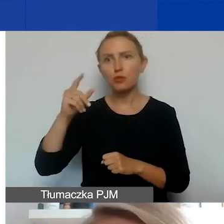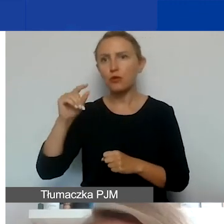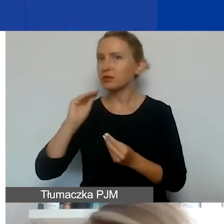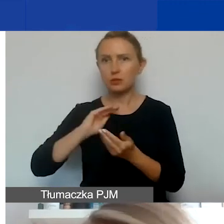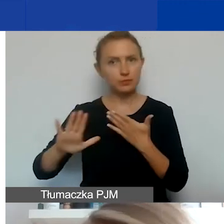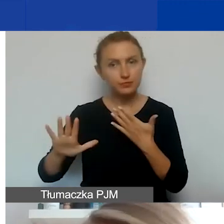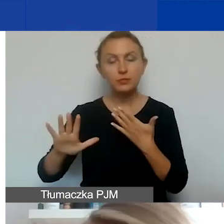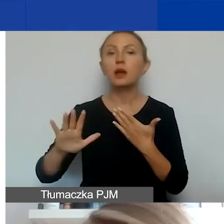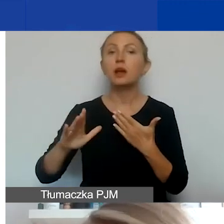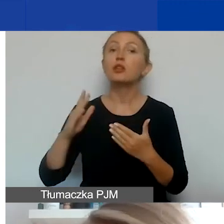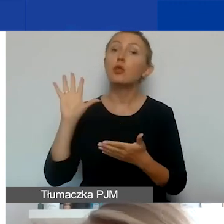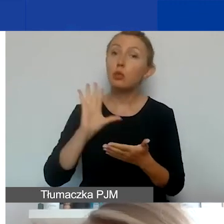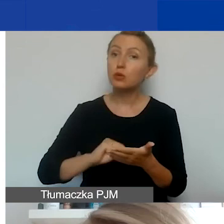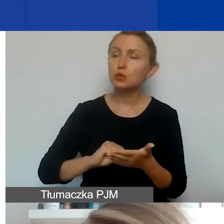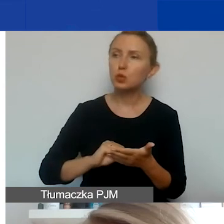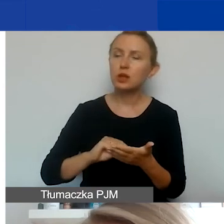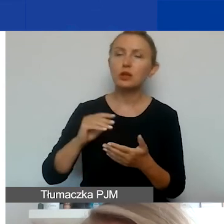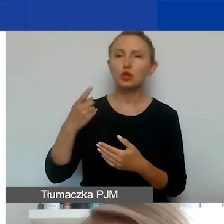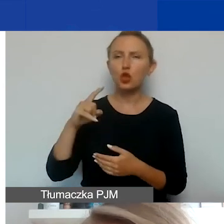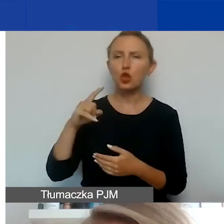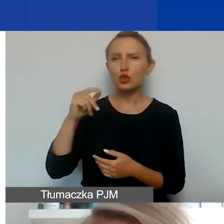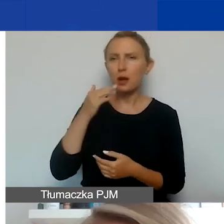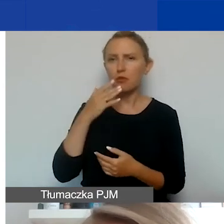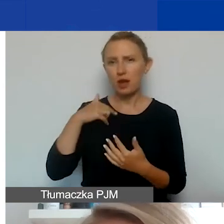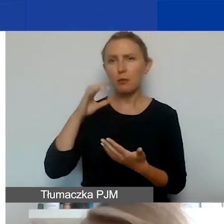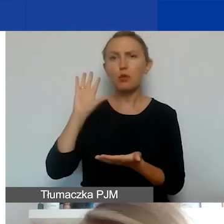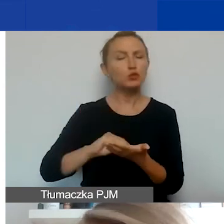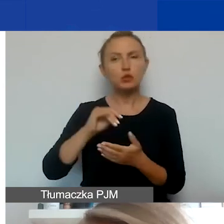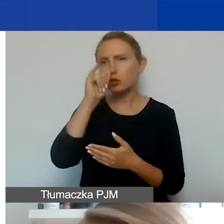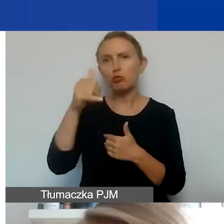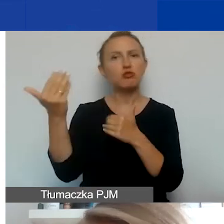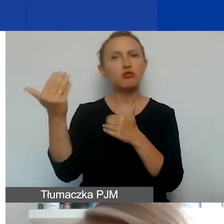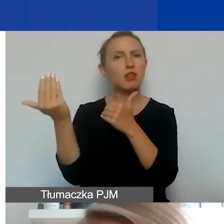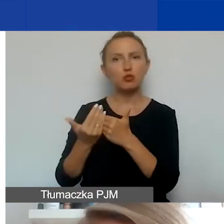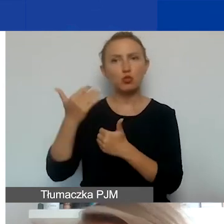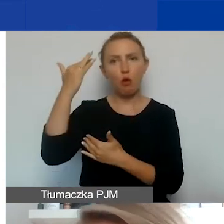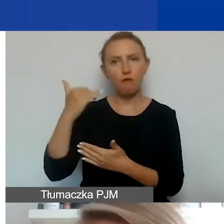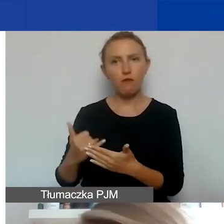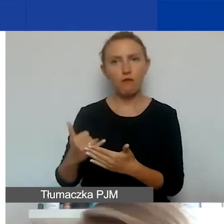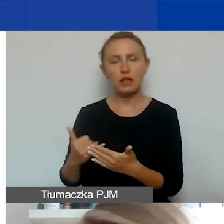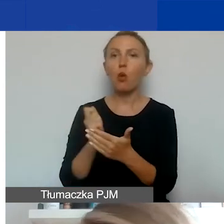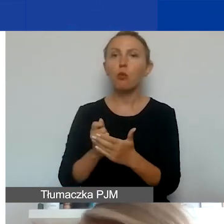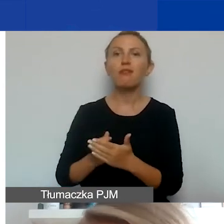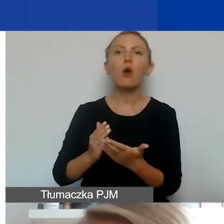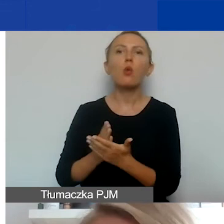Raz jeszcze to, o czym mówiła Dorota. Nie można fakturować i kupować usług de facto od podmiotów,